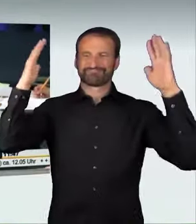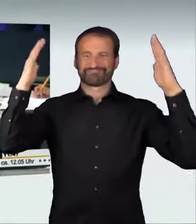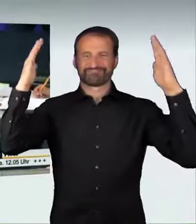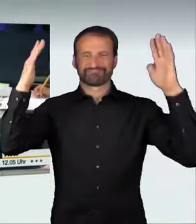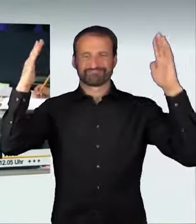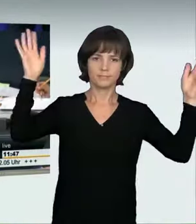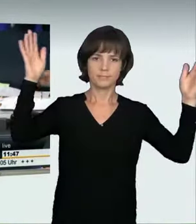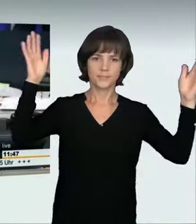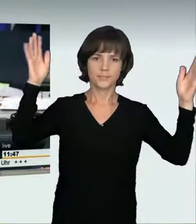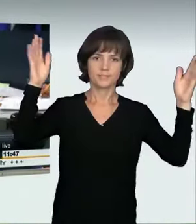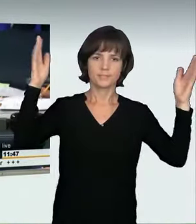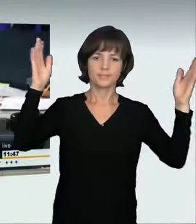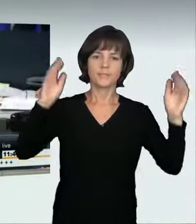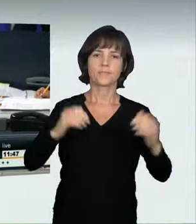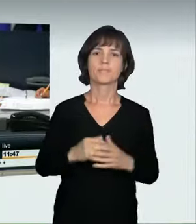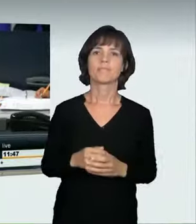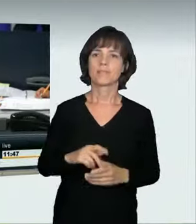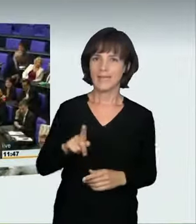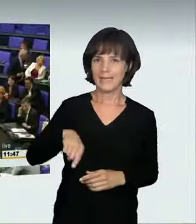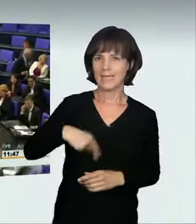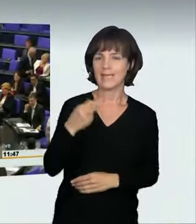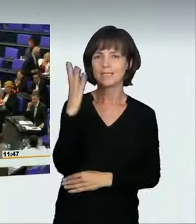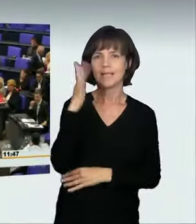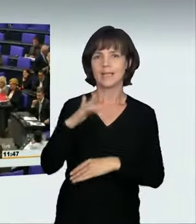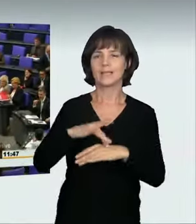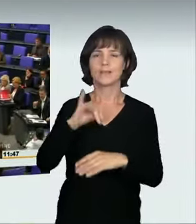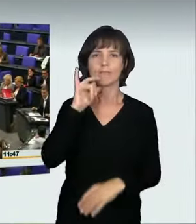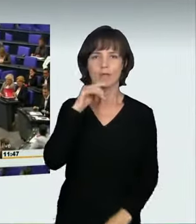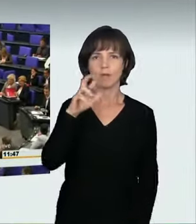(Präsidium): Als nächste Rednerin spricht Renate Künast für die Fraktion Bündnis 90/Die Grünen.